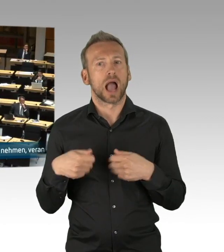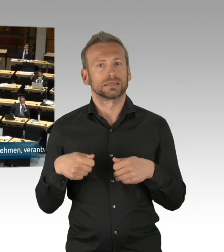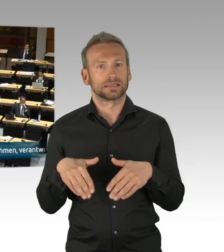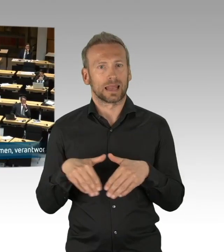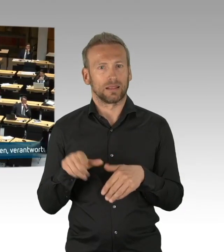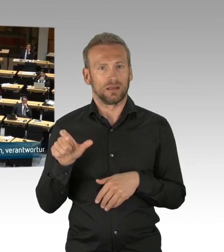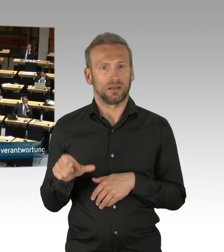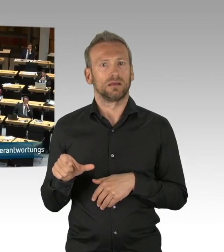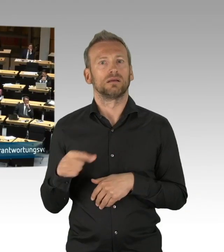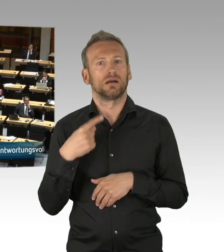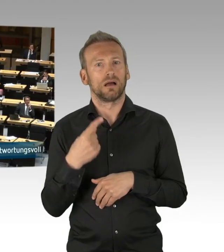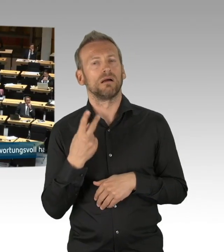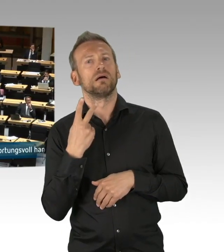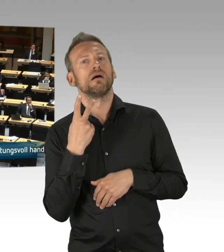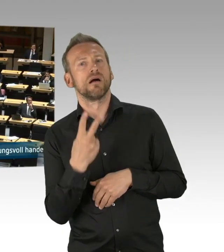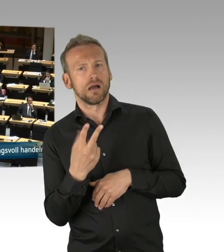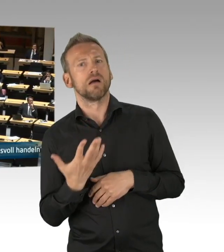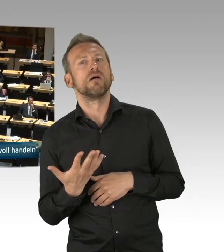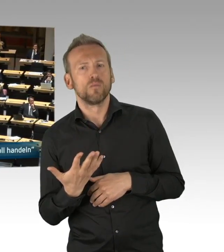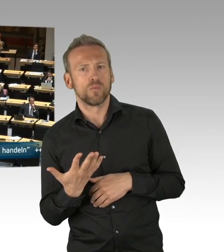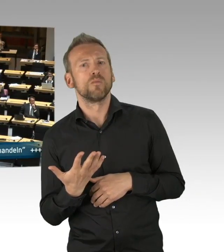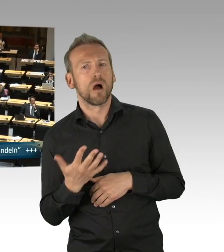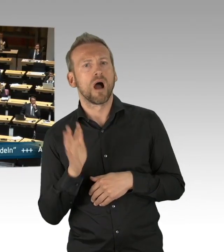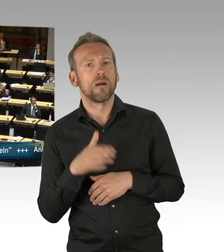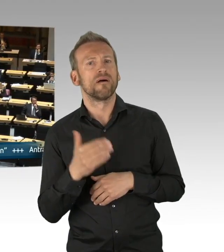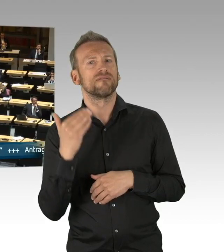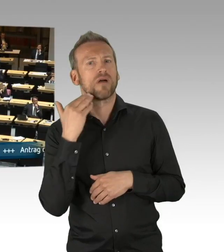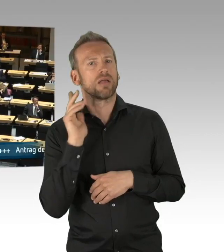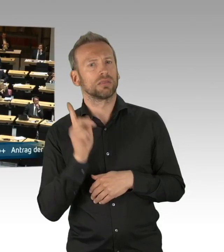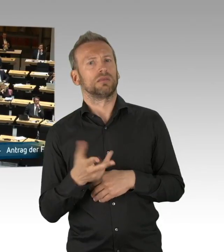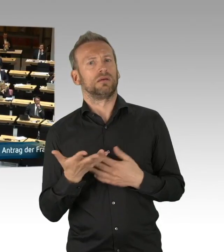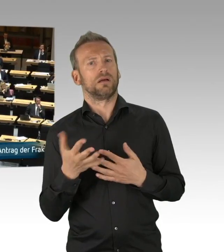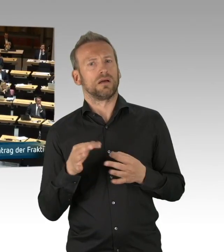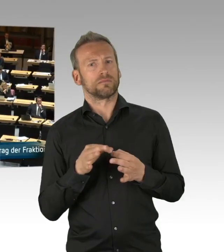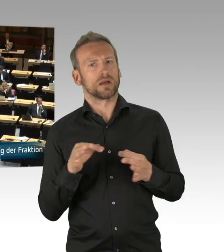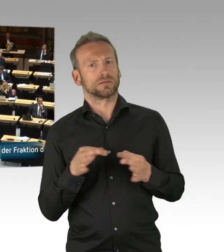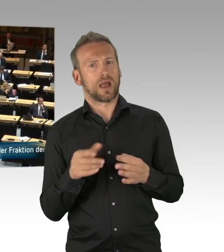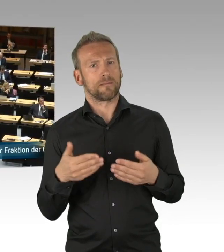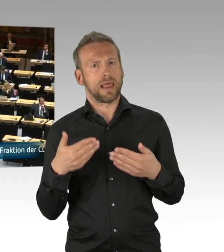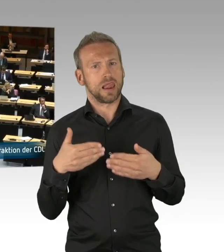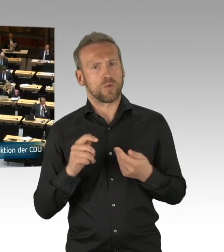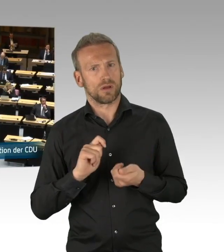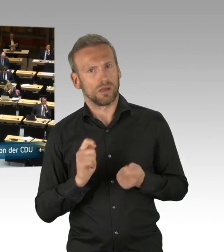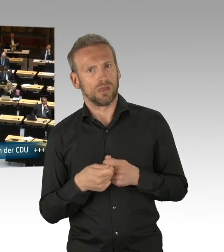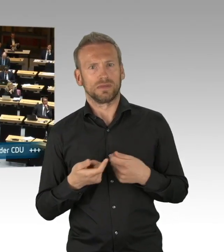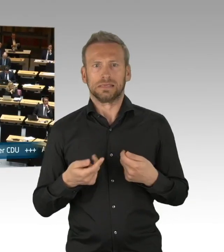Und auf dieser Grundlage reden wir hier heute in dieser Aktuellen Stunde über Existenzängste der Menschen in unserer Stadt.